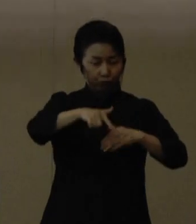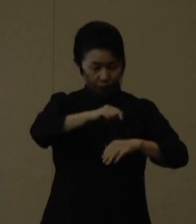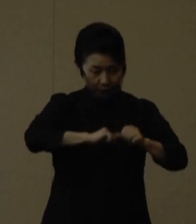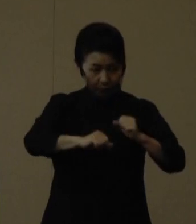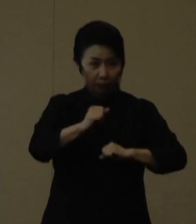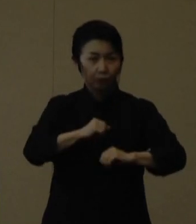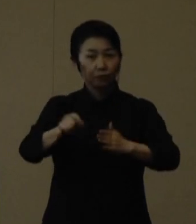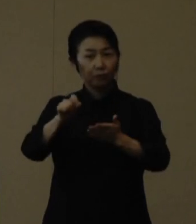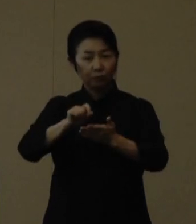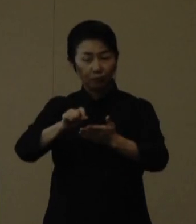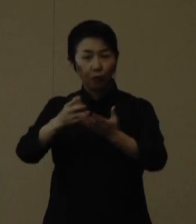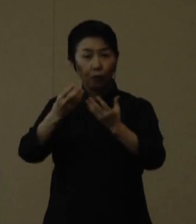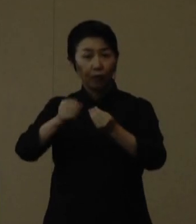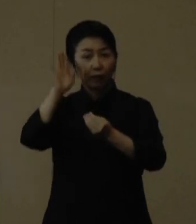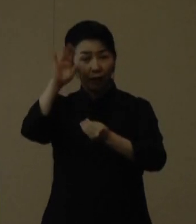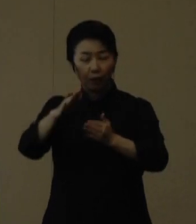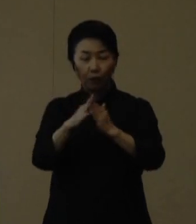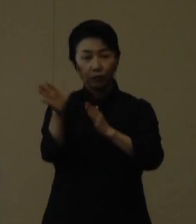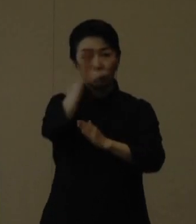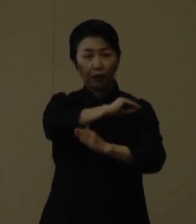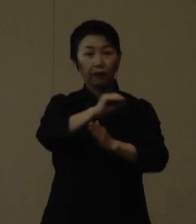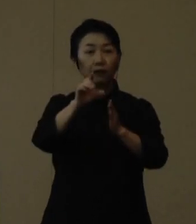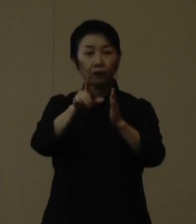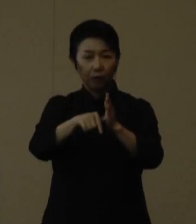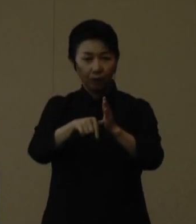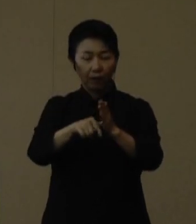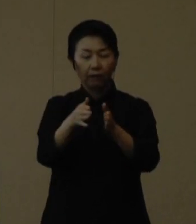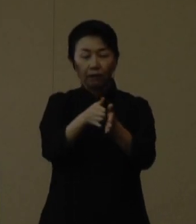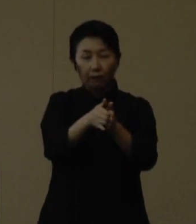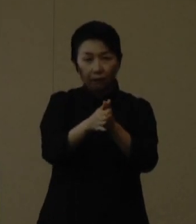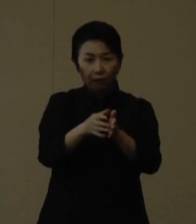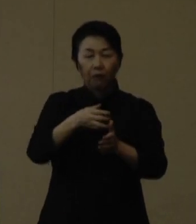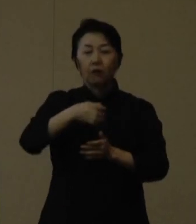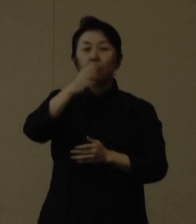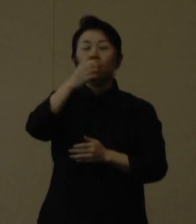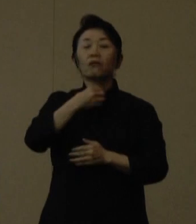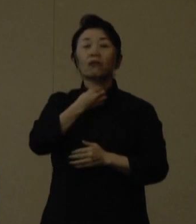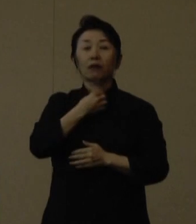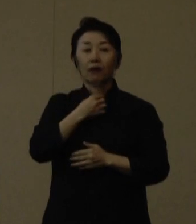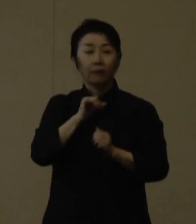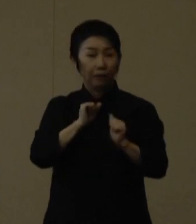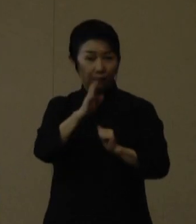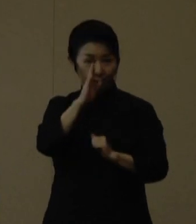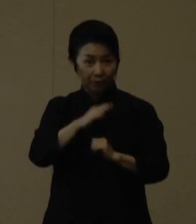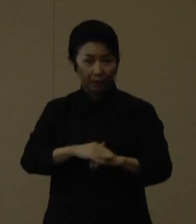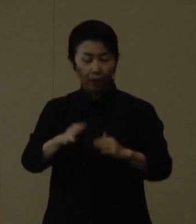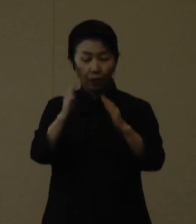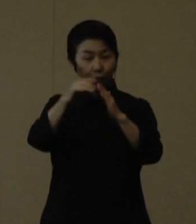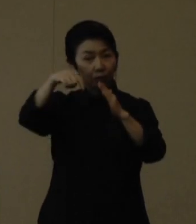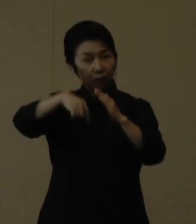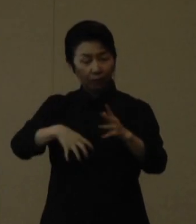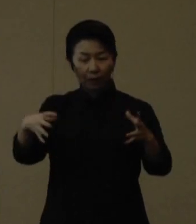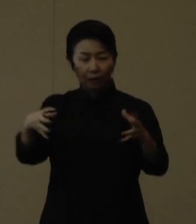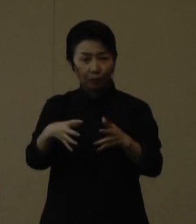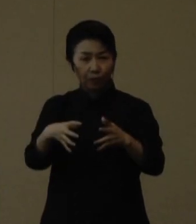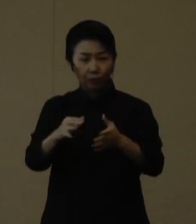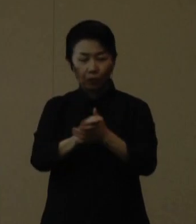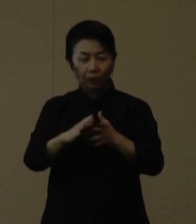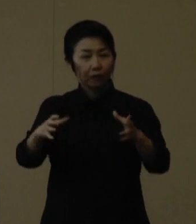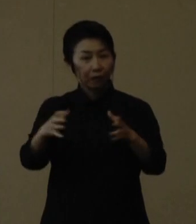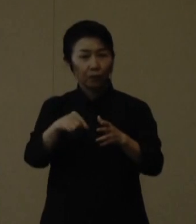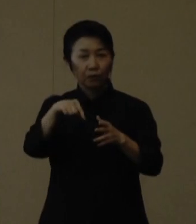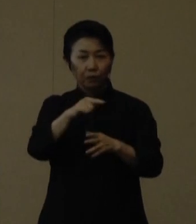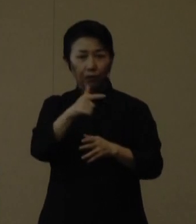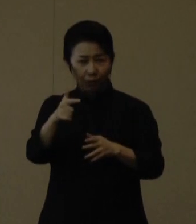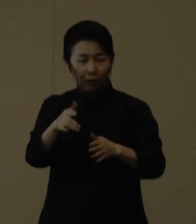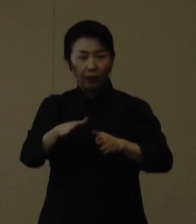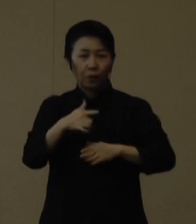帰宅したら手洗いとうがいを徹底して下さい。 自宅においても友達と集まらないこと、また、自宅療養する場合に備え、